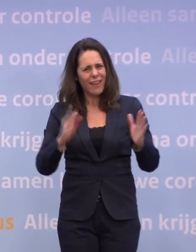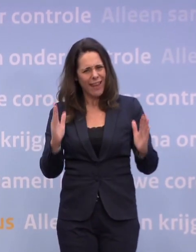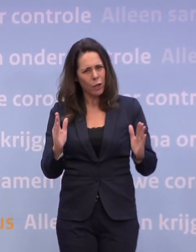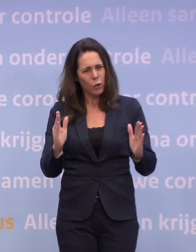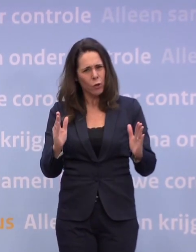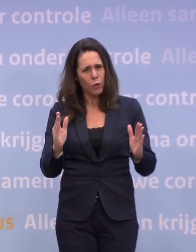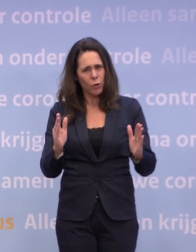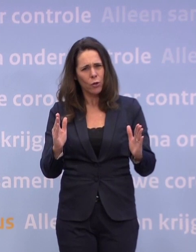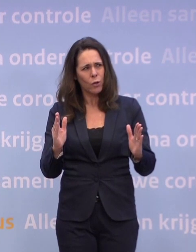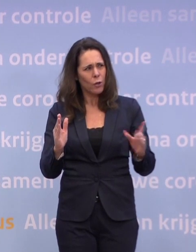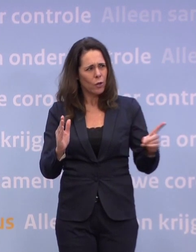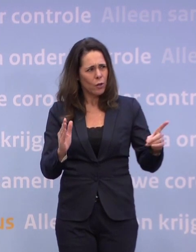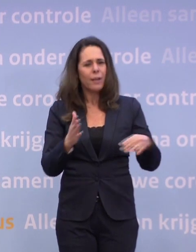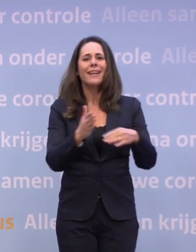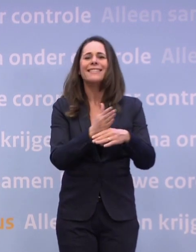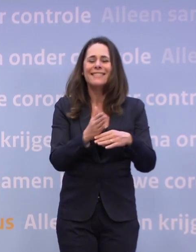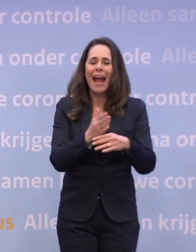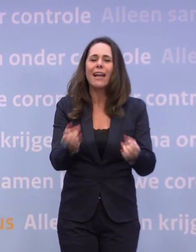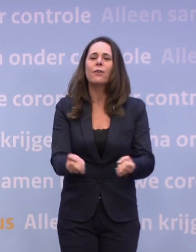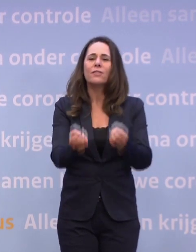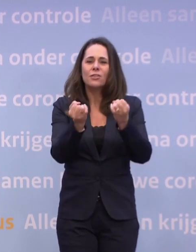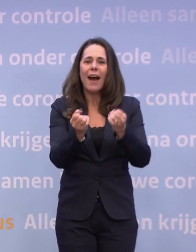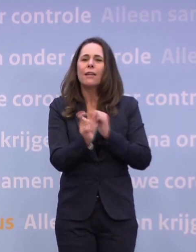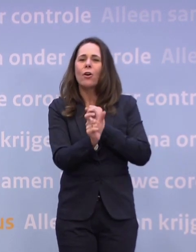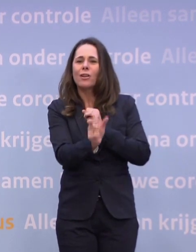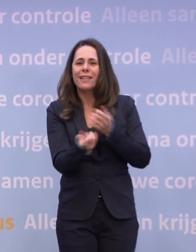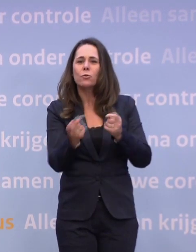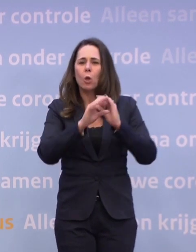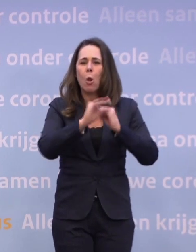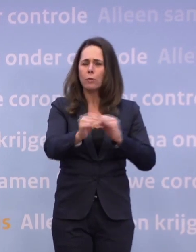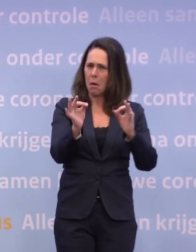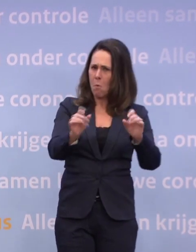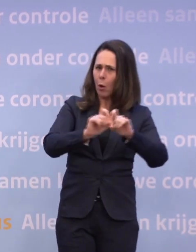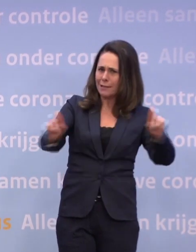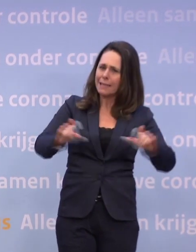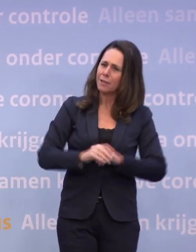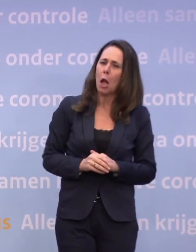De tijdelijke verzwaring van de gedeeltelijke lockdown. Een buitengewoon pakkende titel was dat in dat deel van de routekaart.